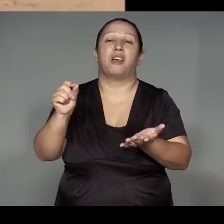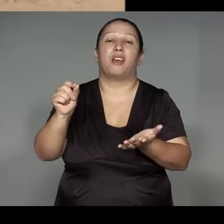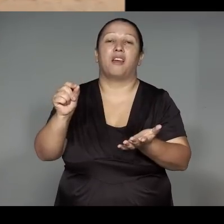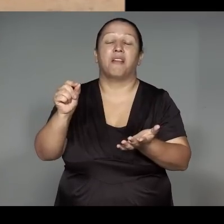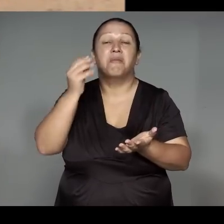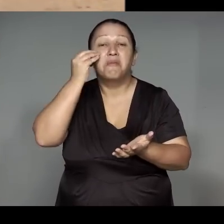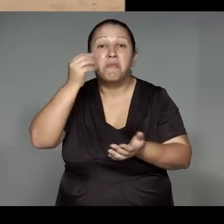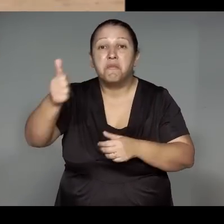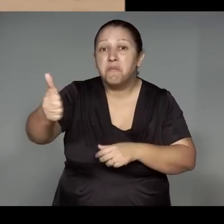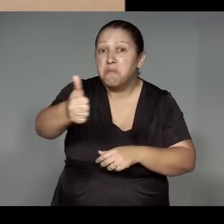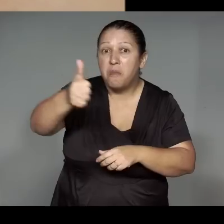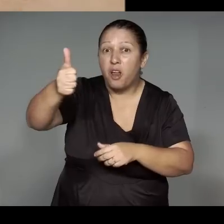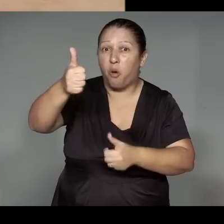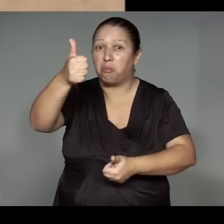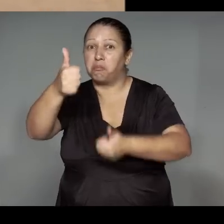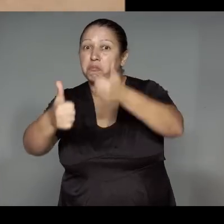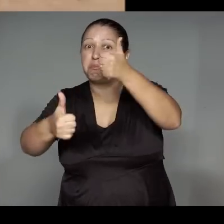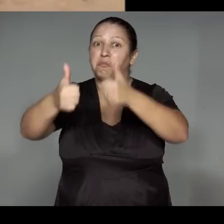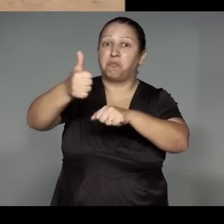Ihwarata͂ma’e͂a retsakap